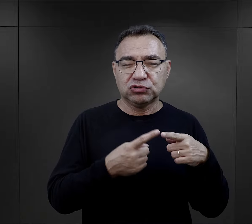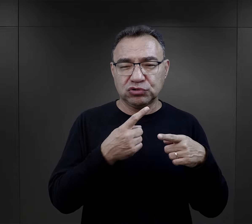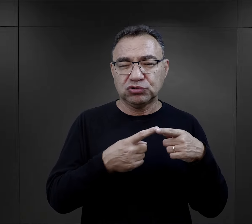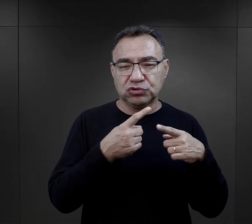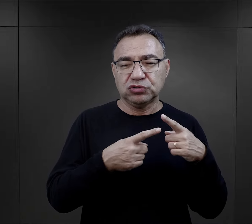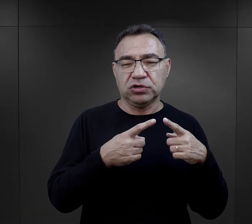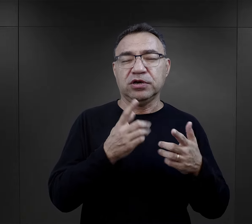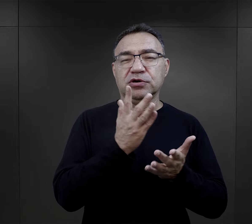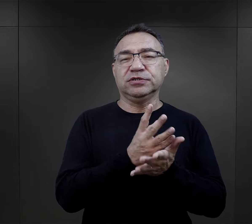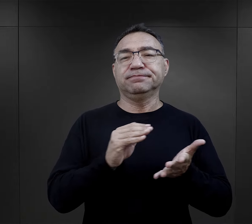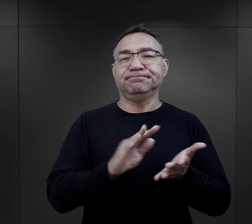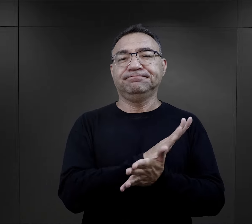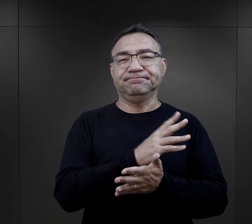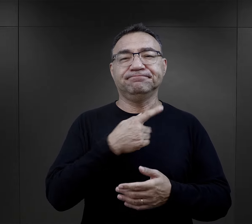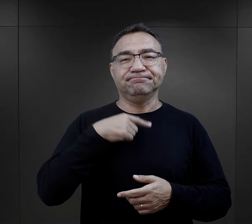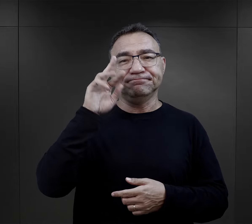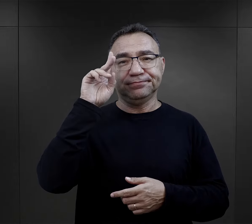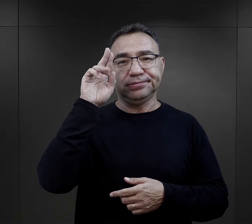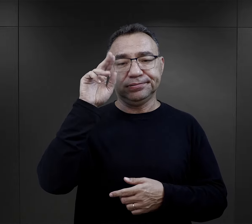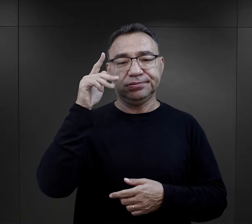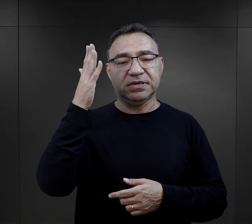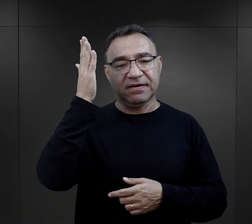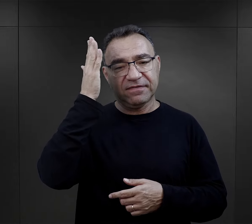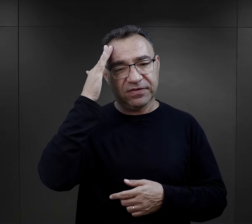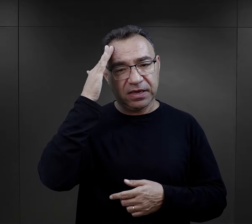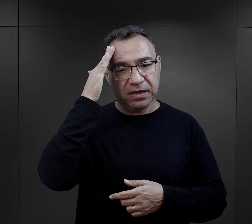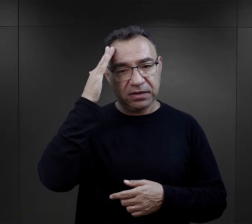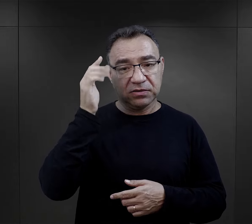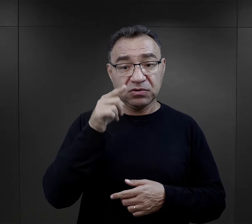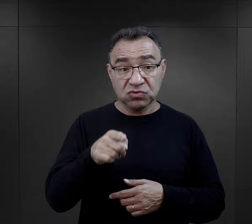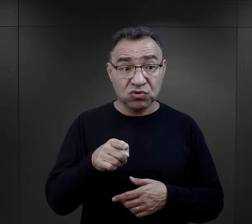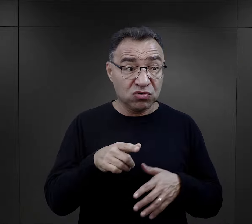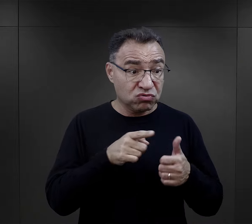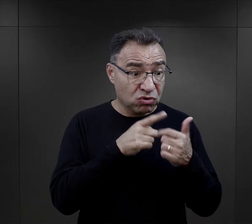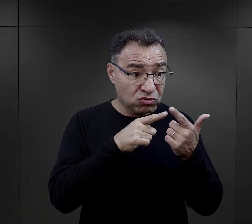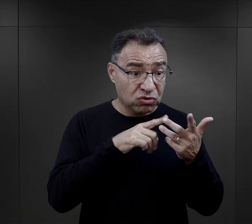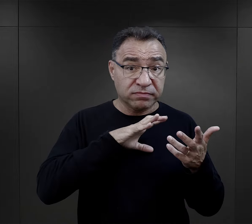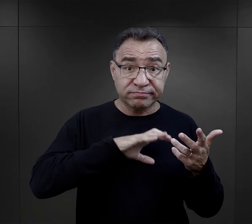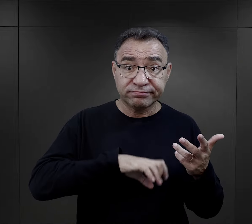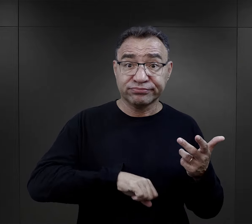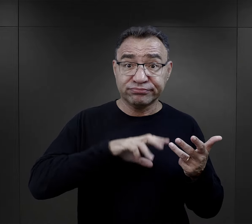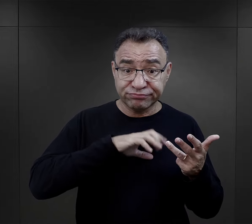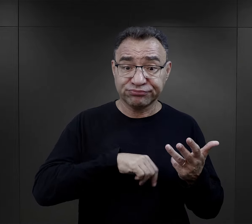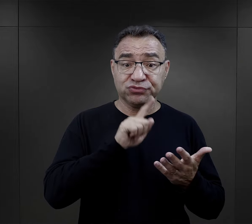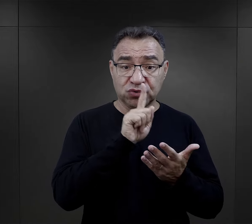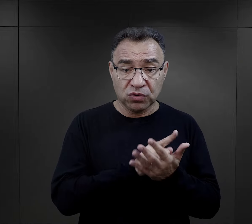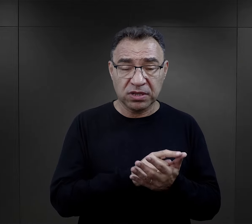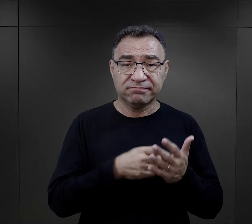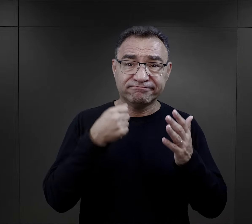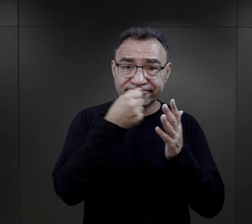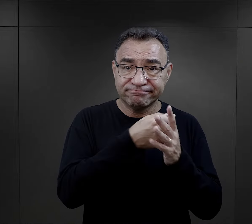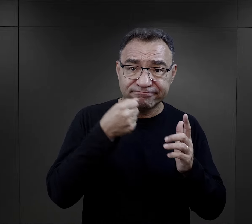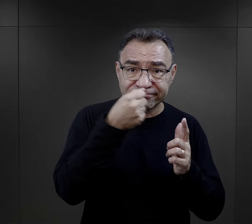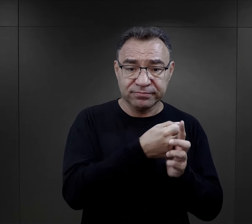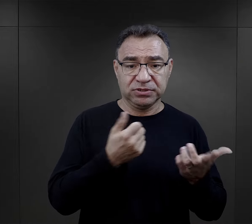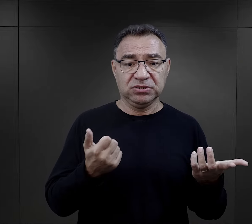mieli już tak troszeczkę zaprawy i uznawali, że skoro już tak dużo przeszli: bicie,